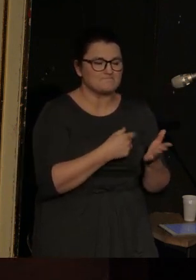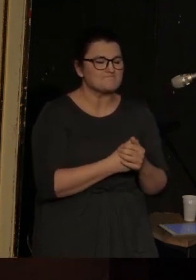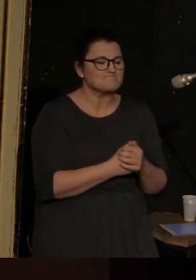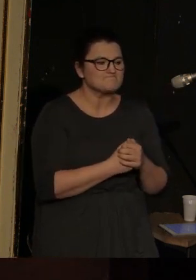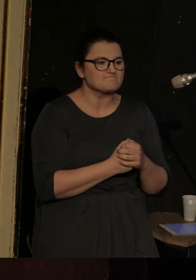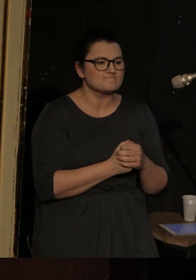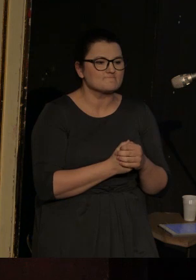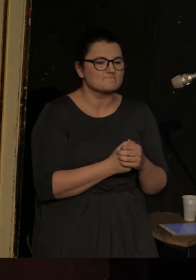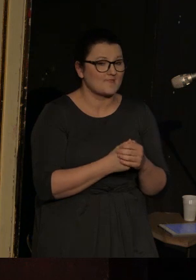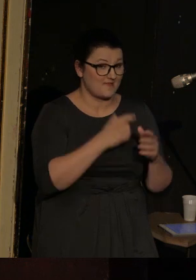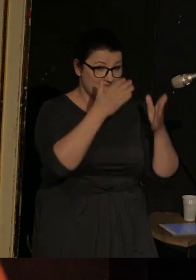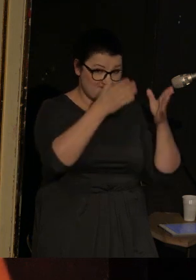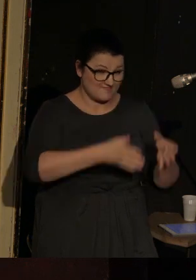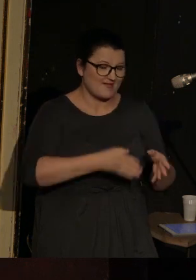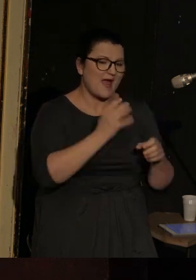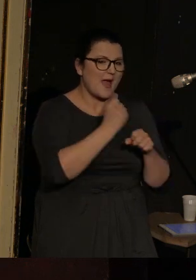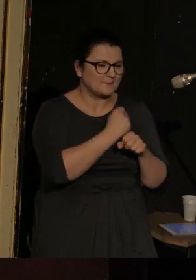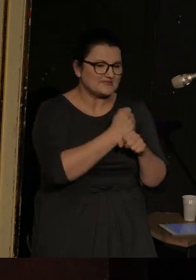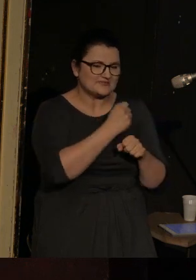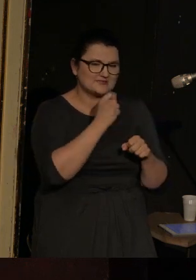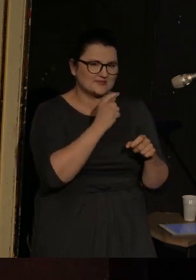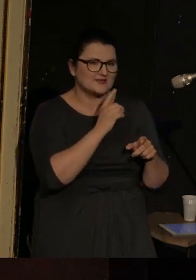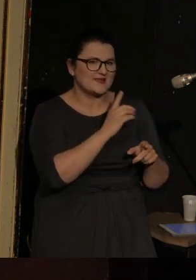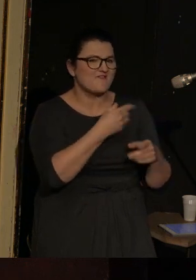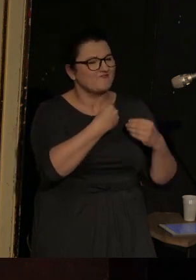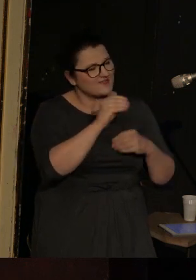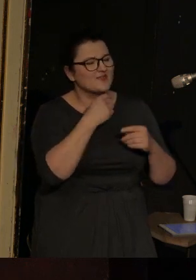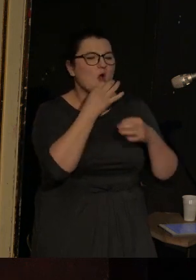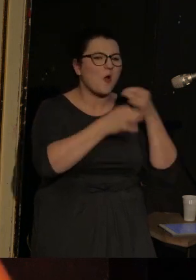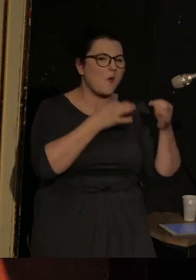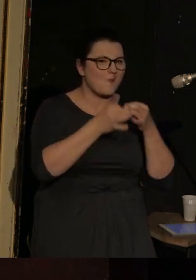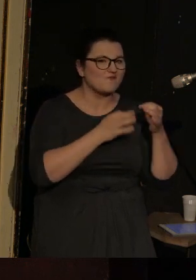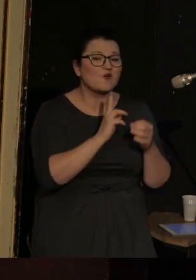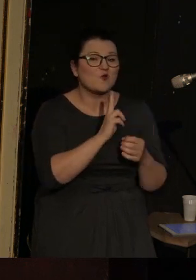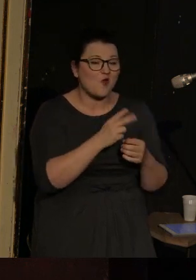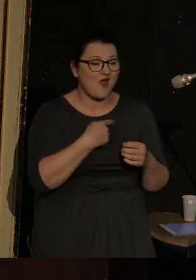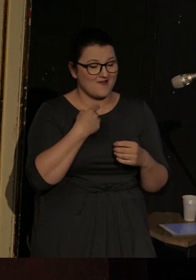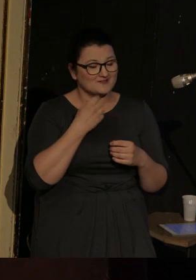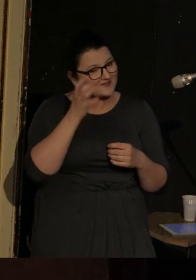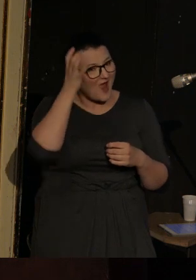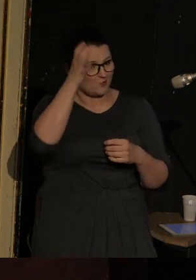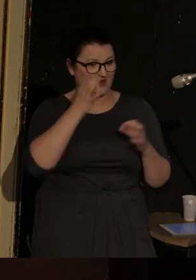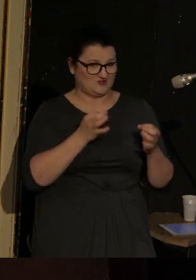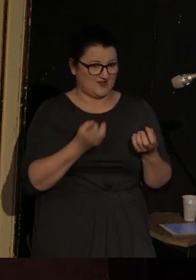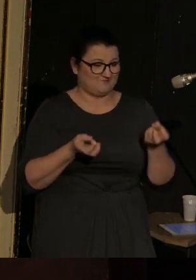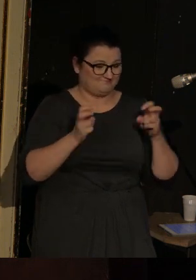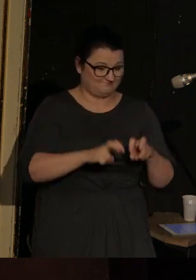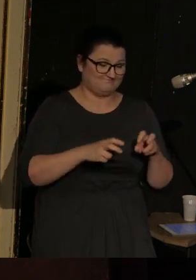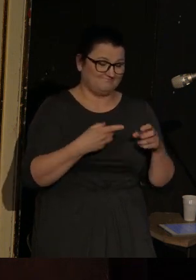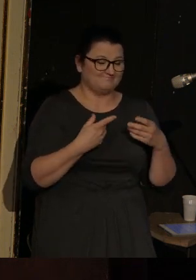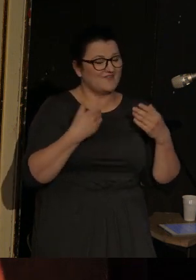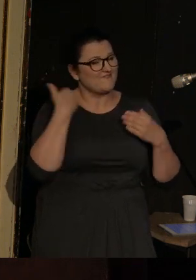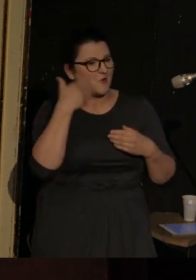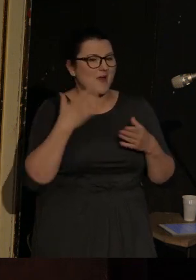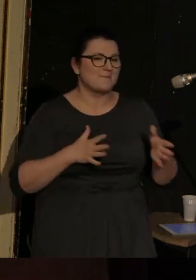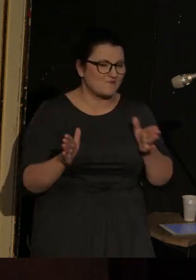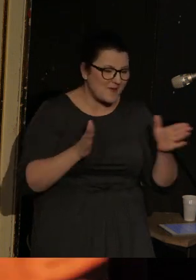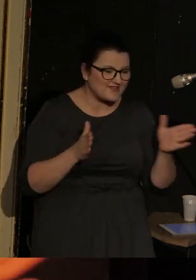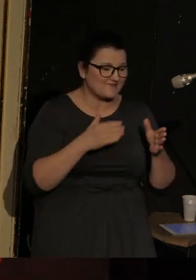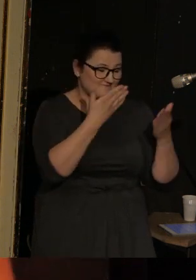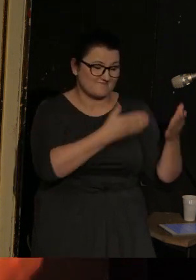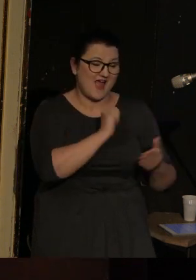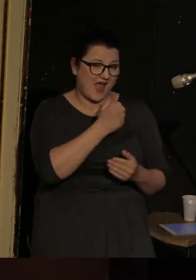O Kamińskim więcej powie osoba, która jest autorką koncepcji dzisiejszego wykładu performatywnego, a mianowicie Anna Łazar,